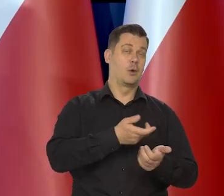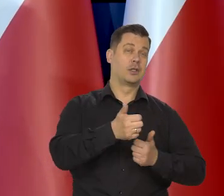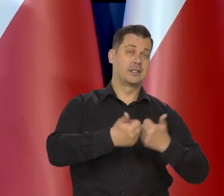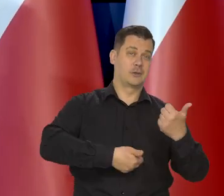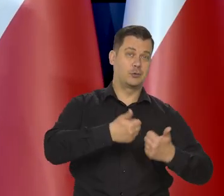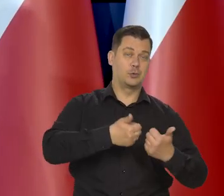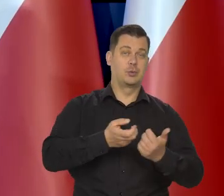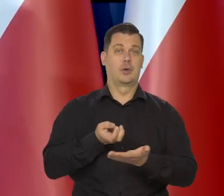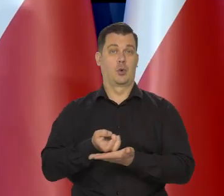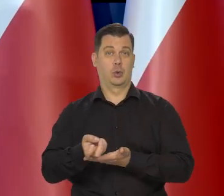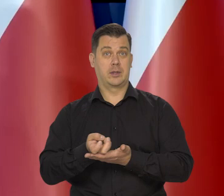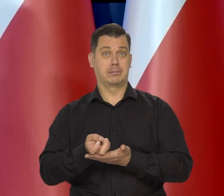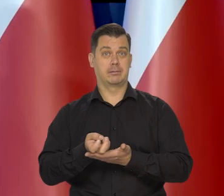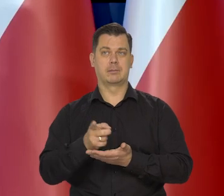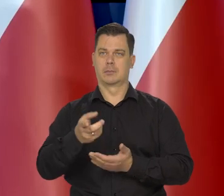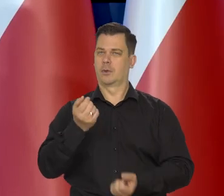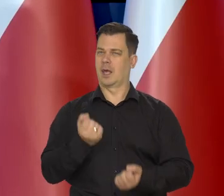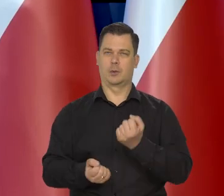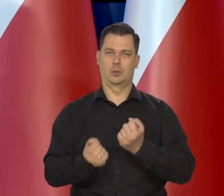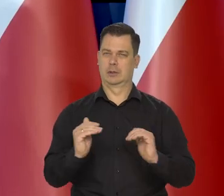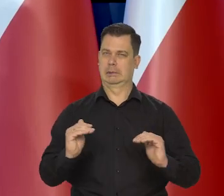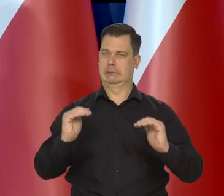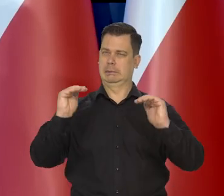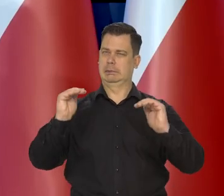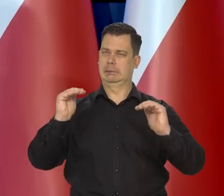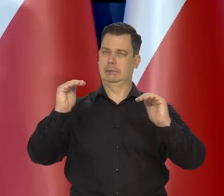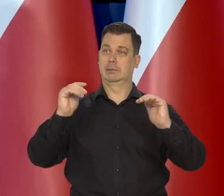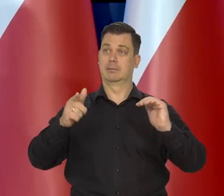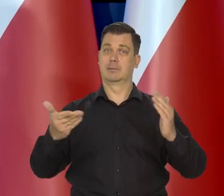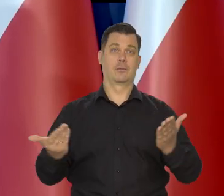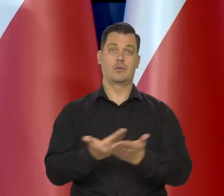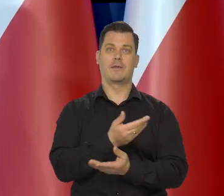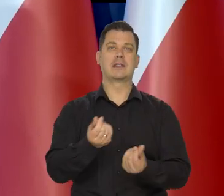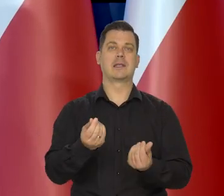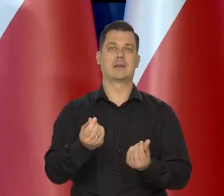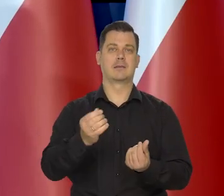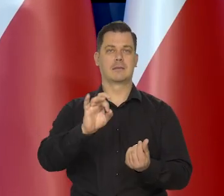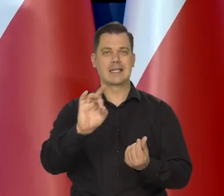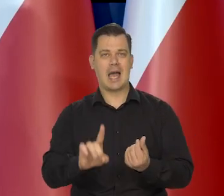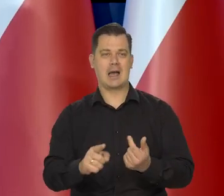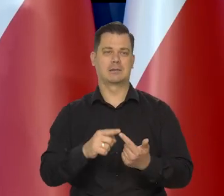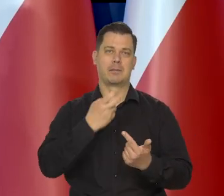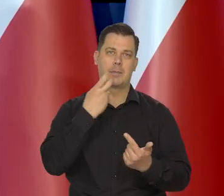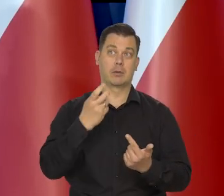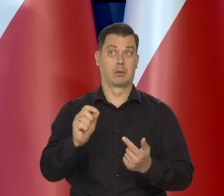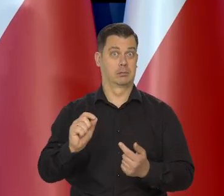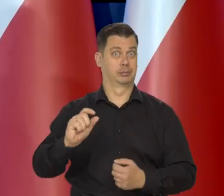to będzie ten trudny moment, kiedy są nowe ceny administrowane i inflacja wzrośnie.